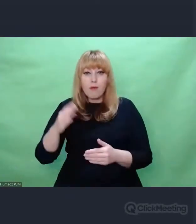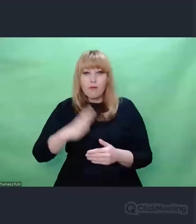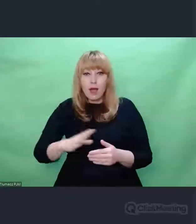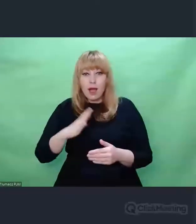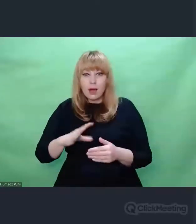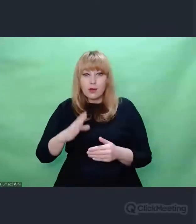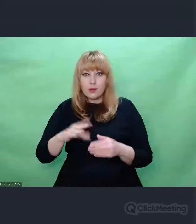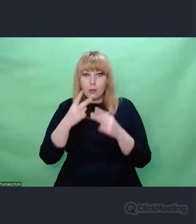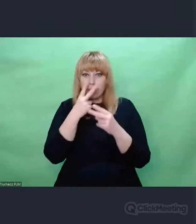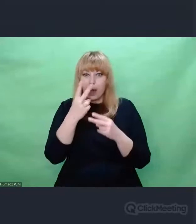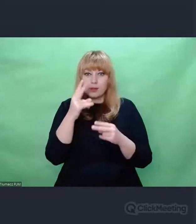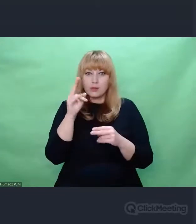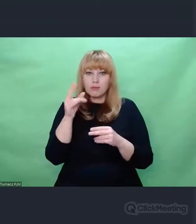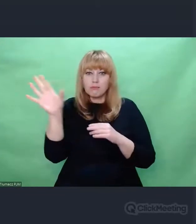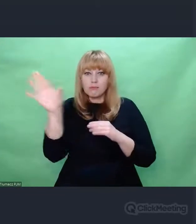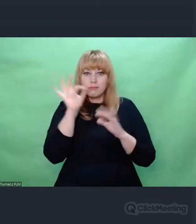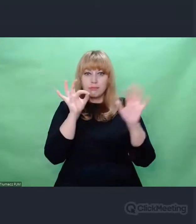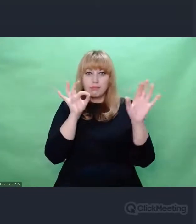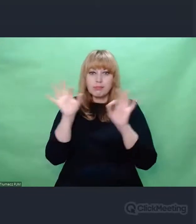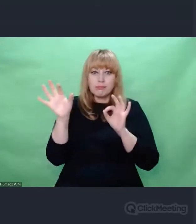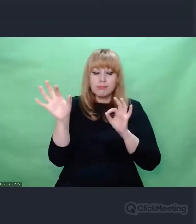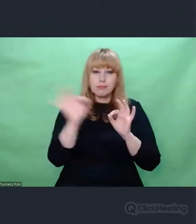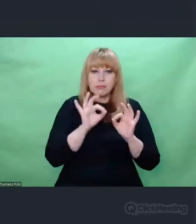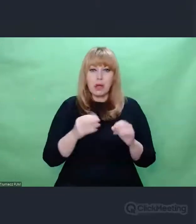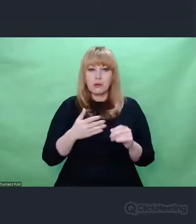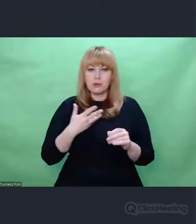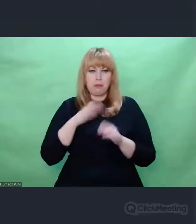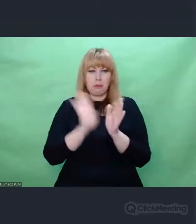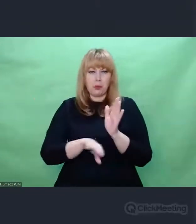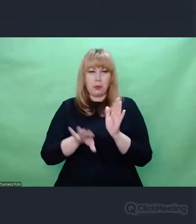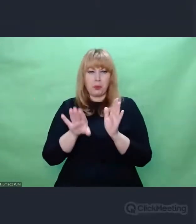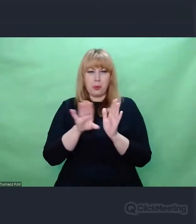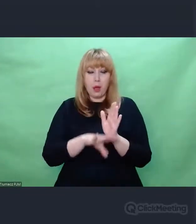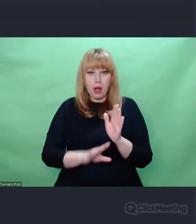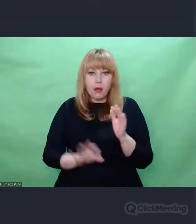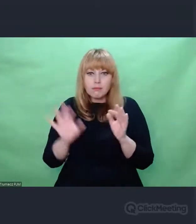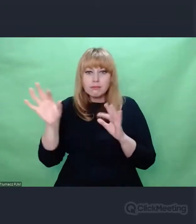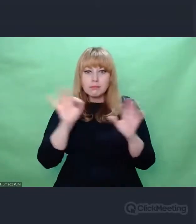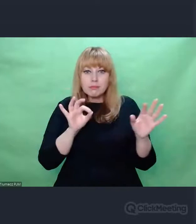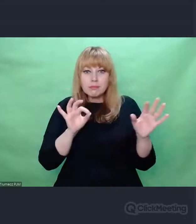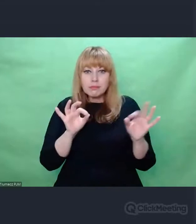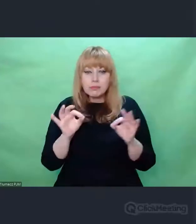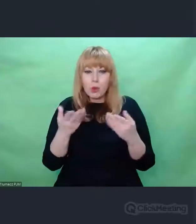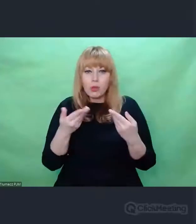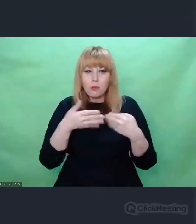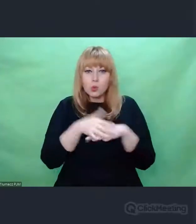które wydają się mało istotne, bo one prowadzą nas w bardzo dziwne miejsce.